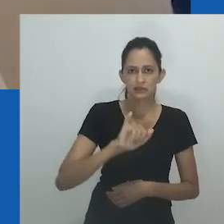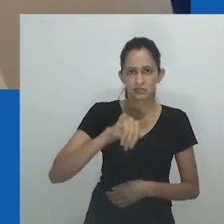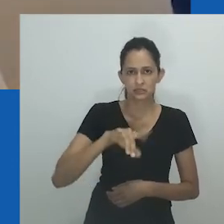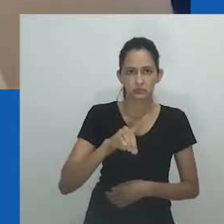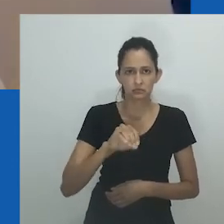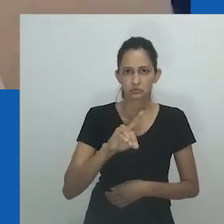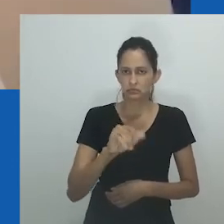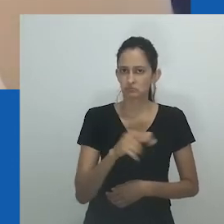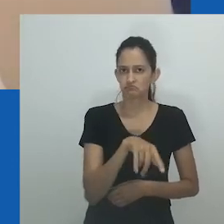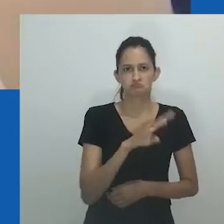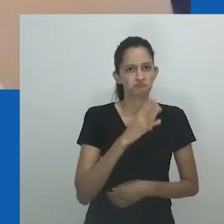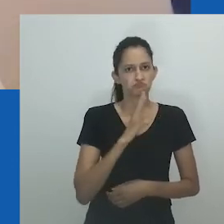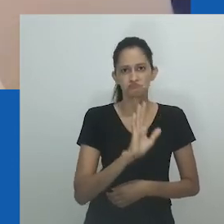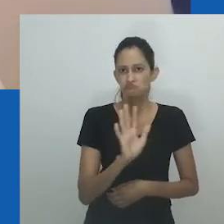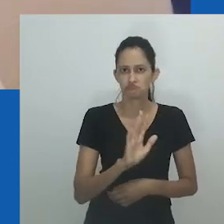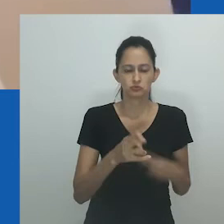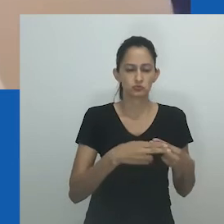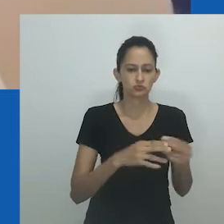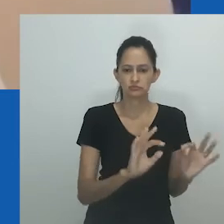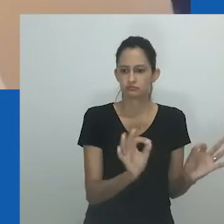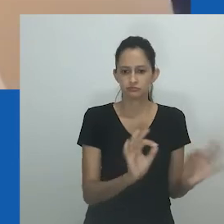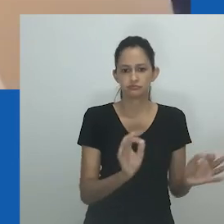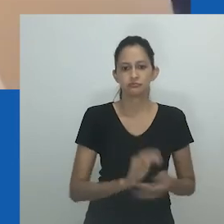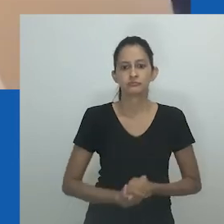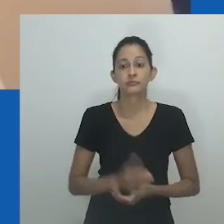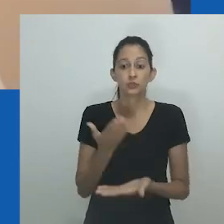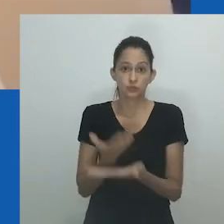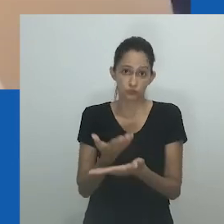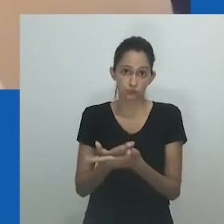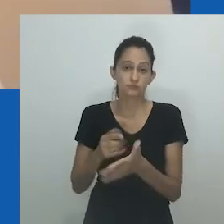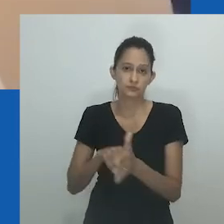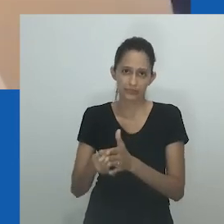Se termos como nongayindoda são entendidos dentro da noção de expressão de gênero,